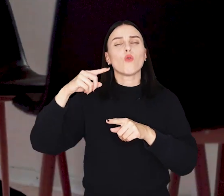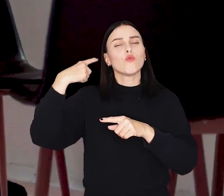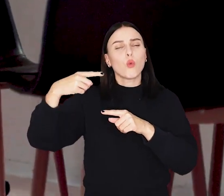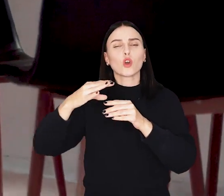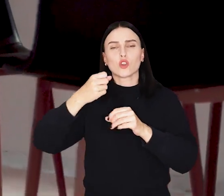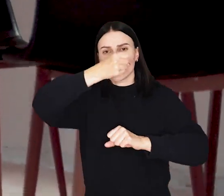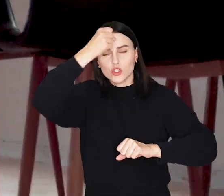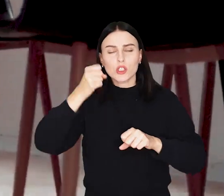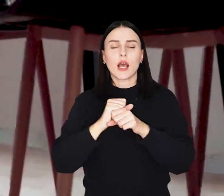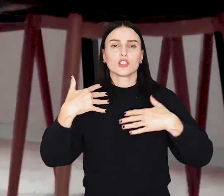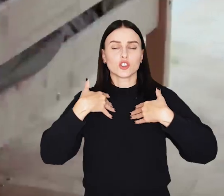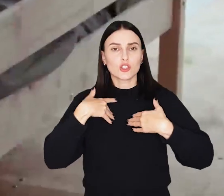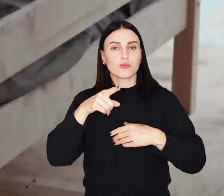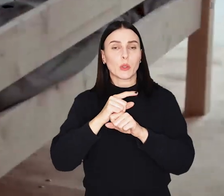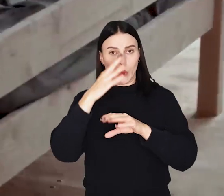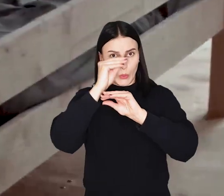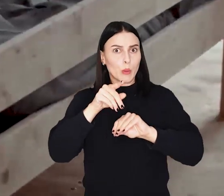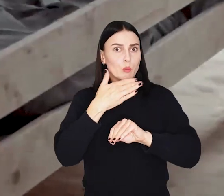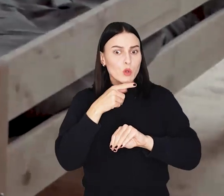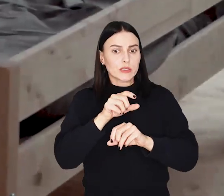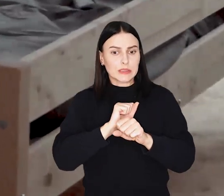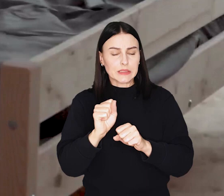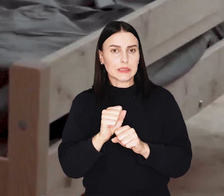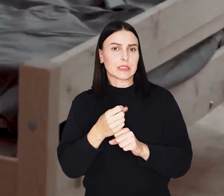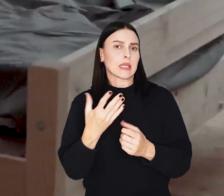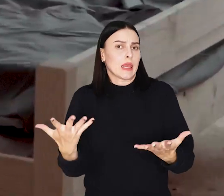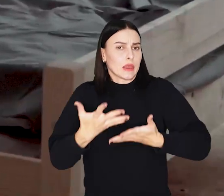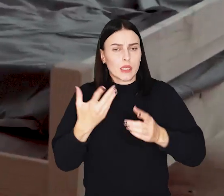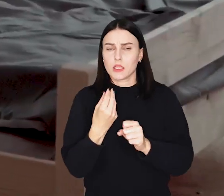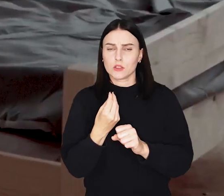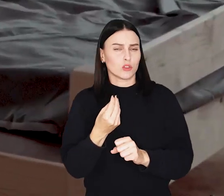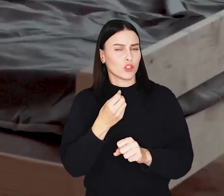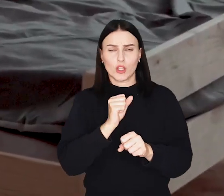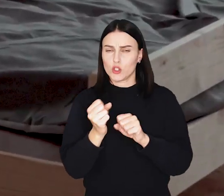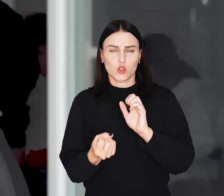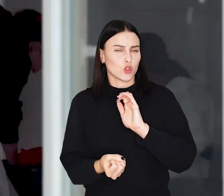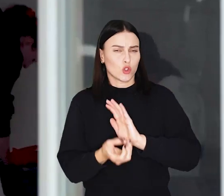Jak informują twórcy - konstrukcja jest lekka i niedroga w produkcji, a budowa szybka.